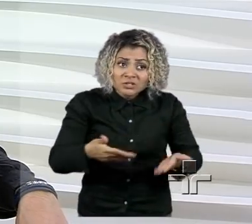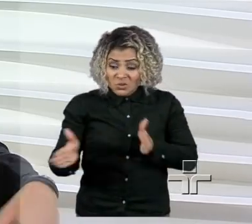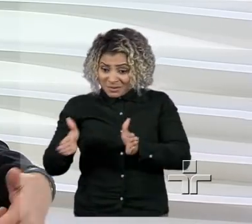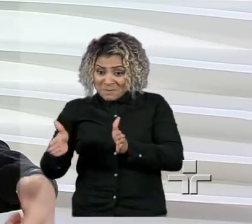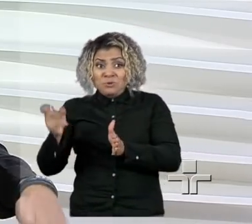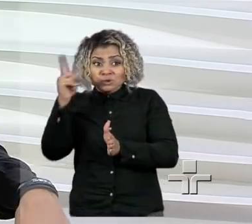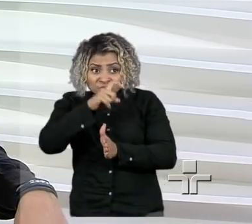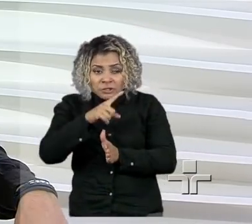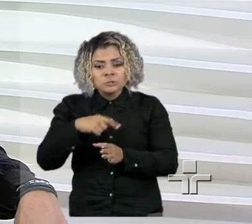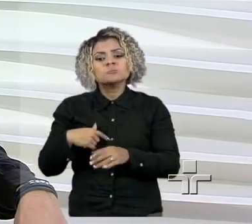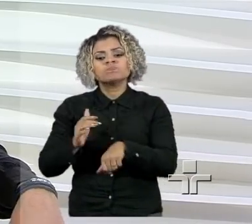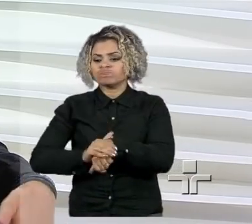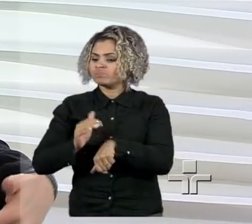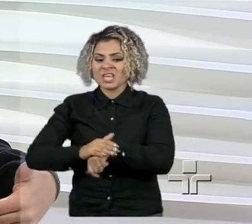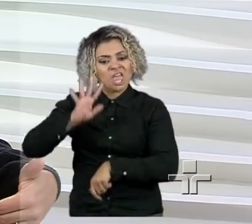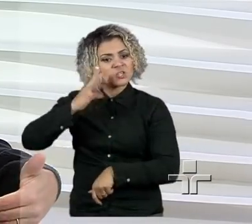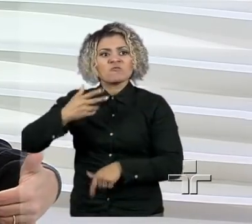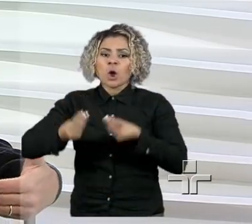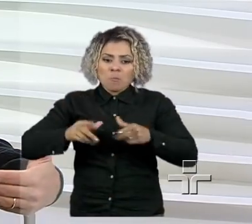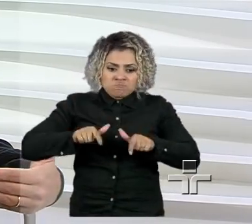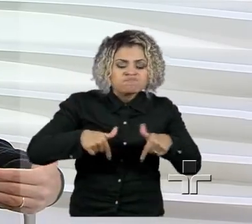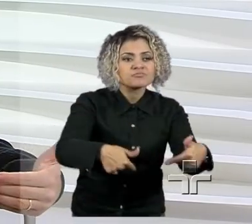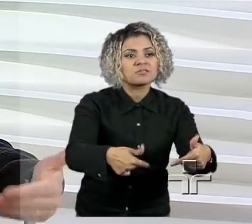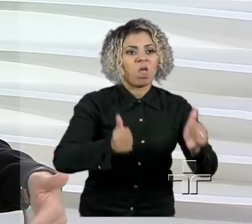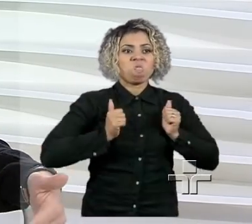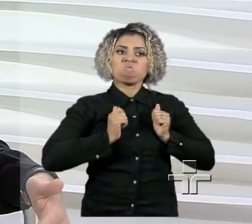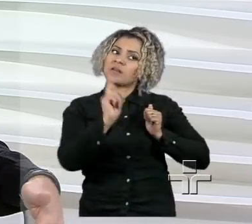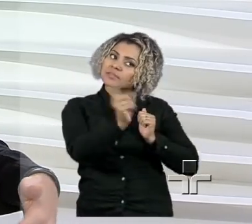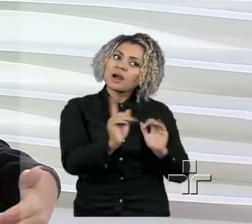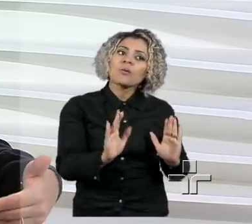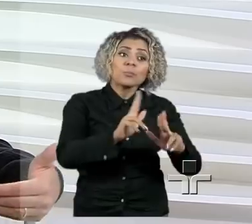Então, o que a gente pode colaborar, o que o pequeno empreendedor precisa é de apoio.